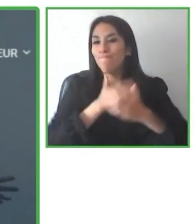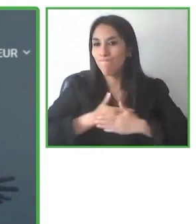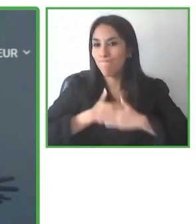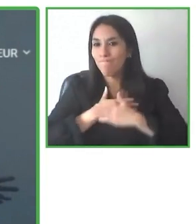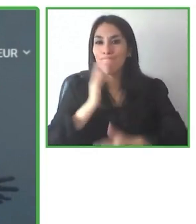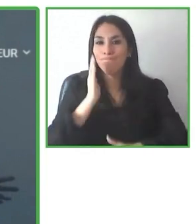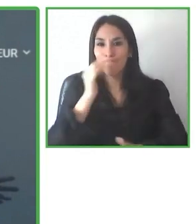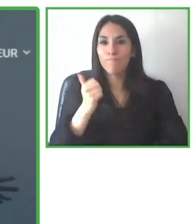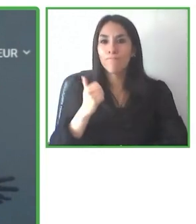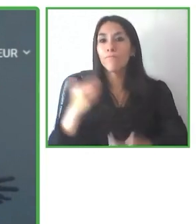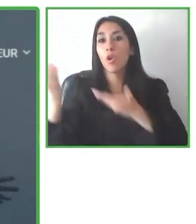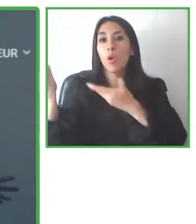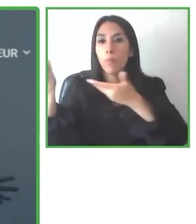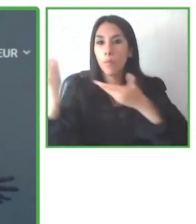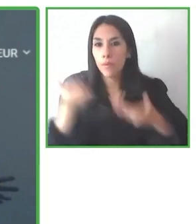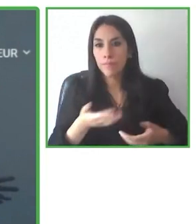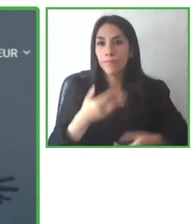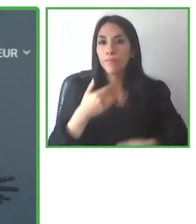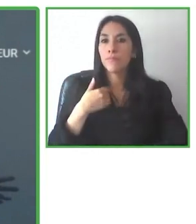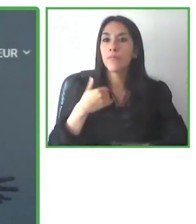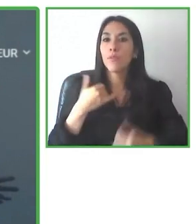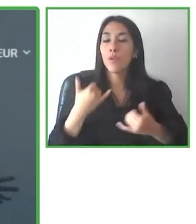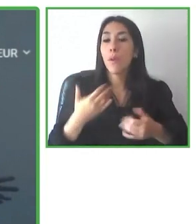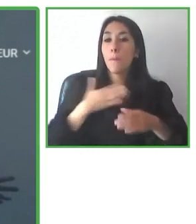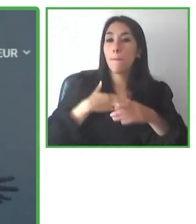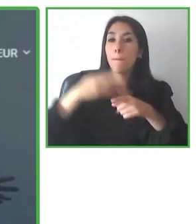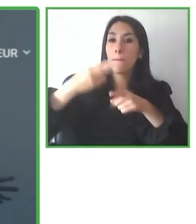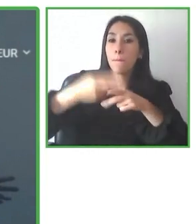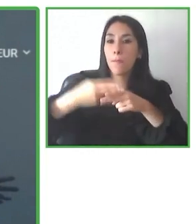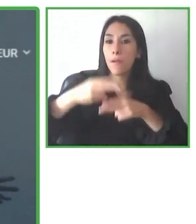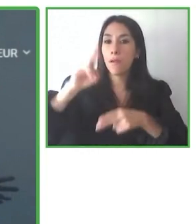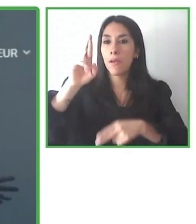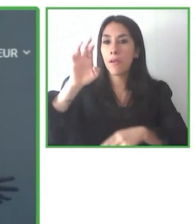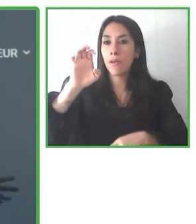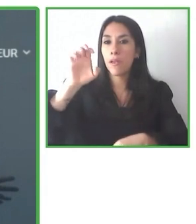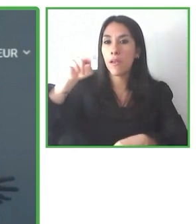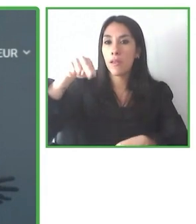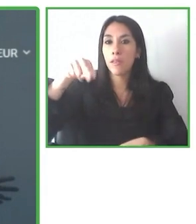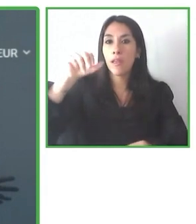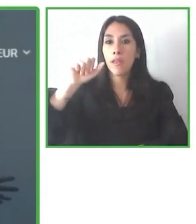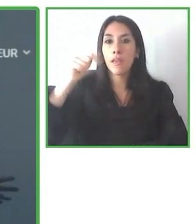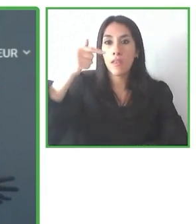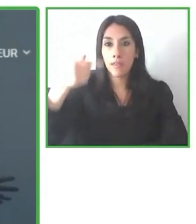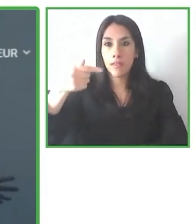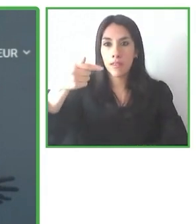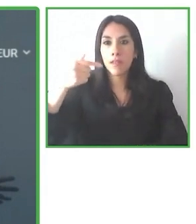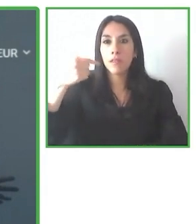Nadie tiene que ser alejado por su falta de movilidad y dependencia.